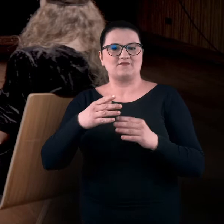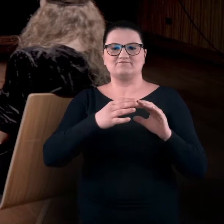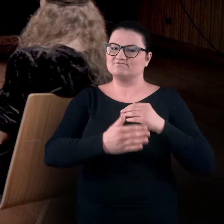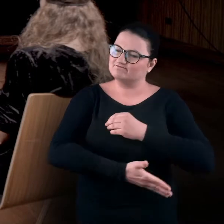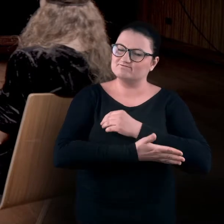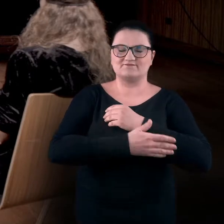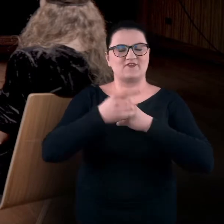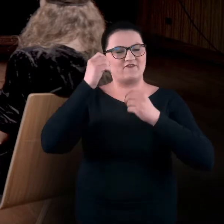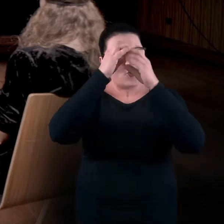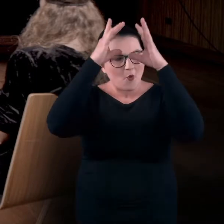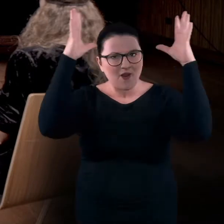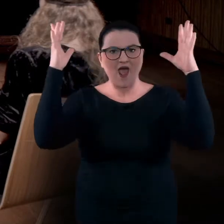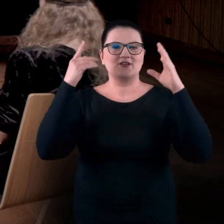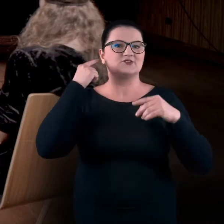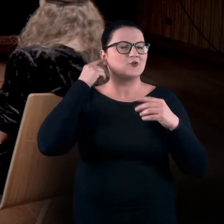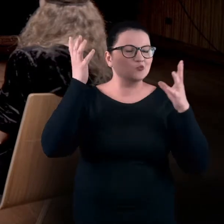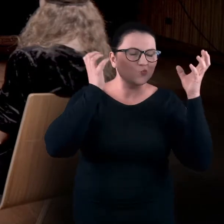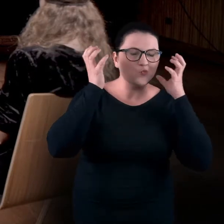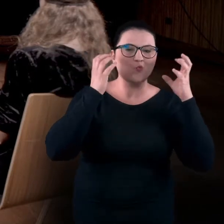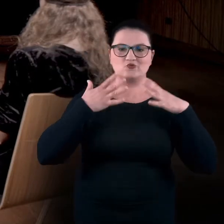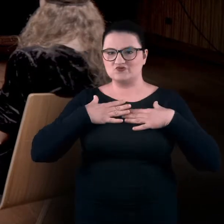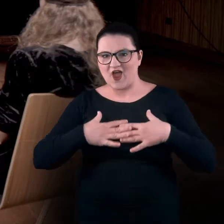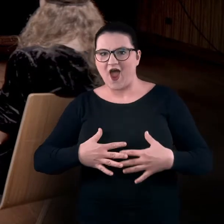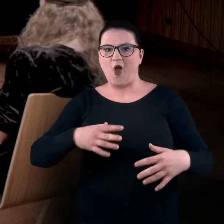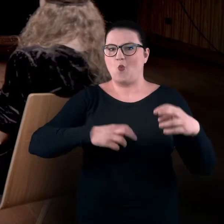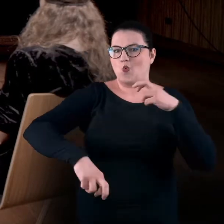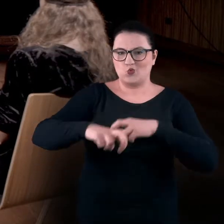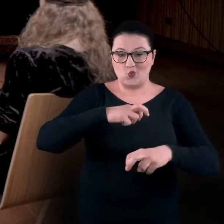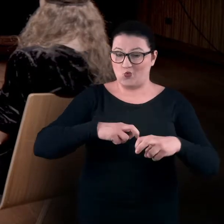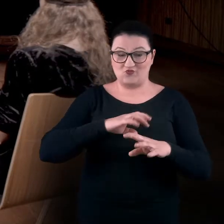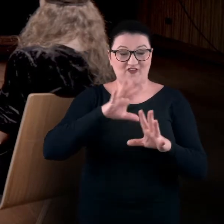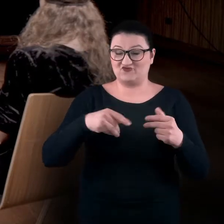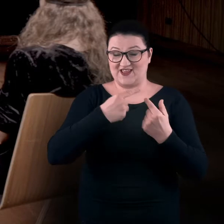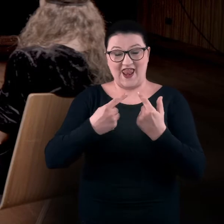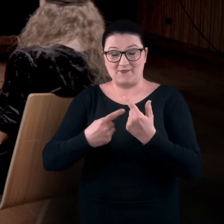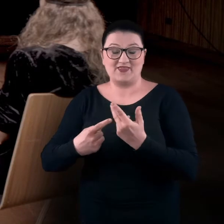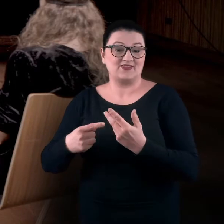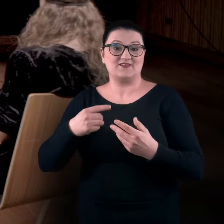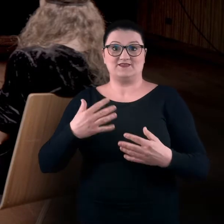na słuchu, na cielesności, na ruchu. Te wszystkie elementy i zmysły